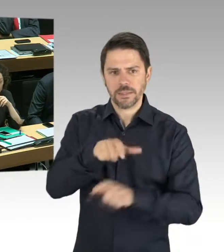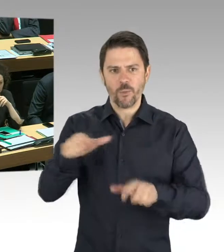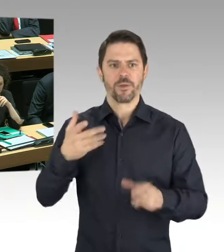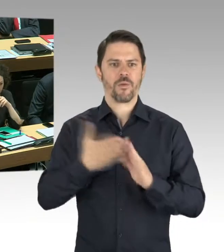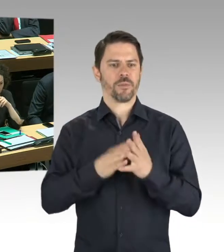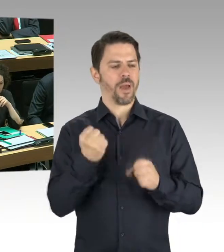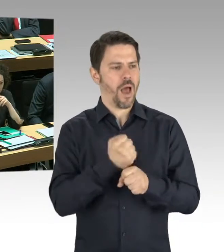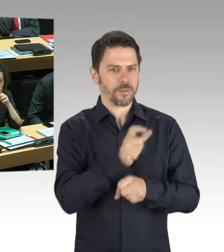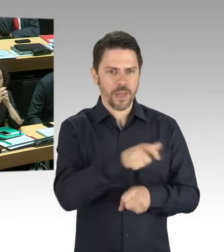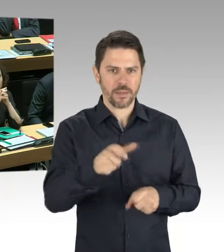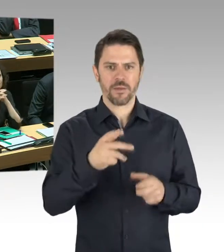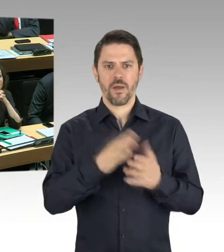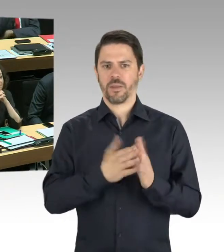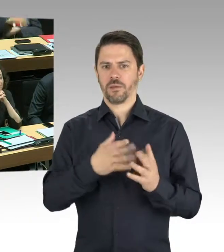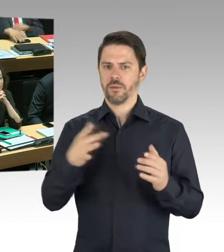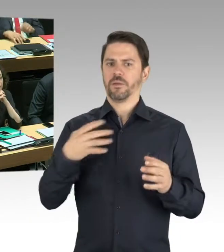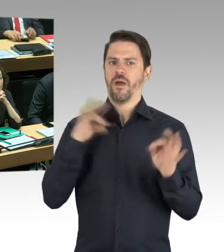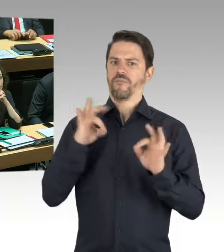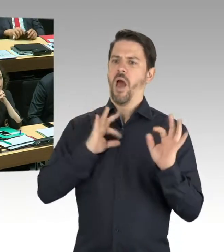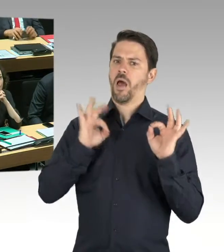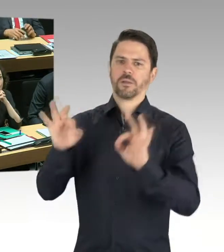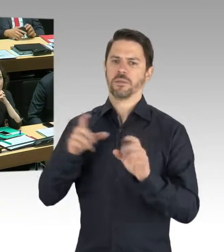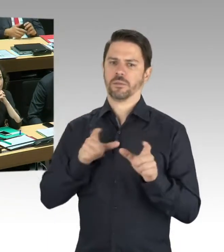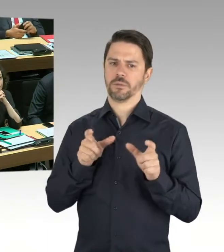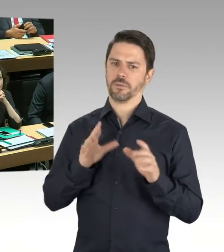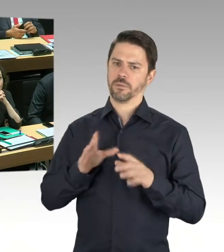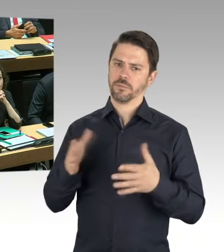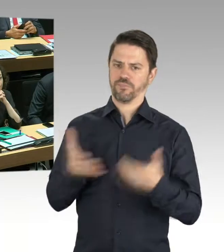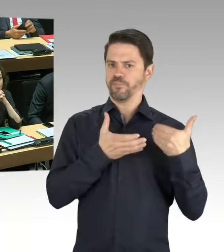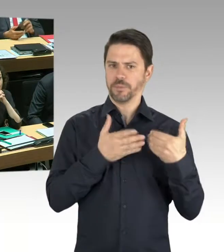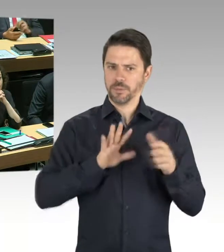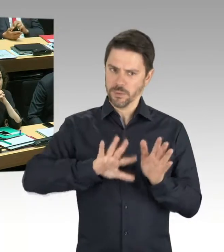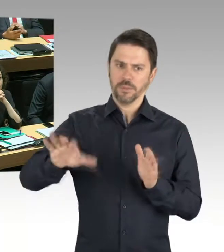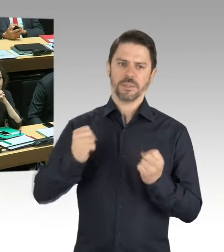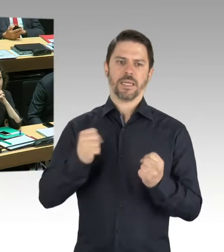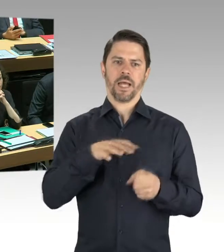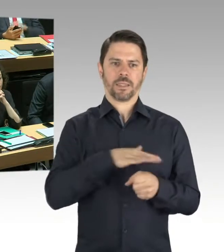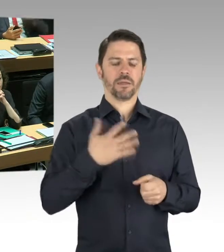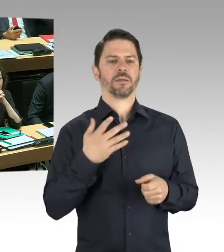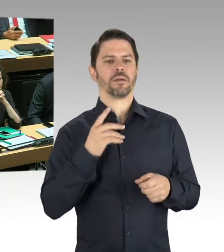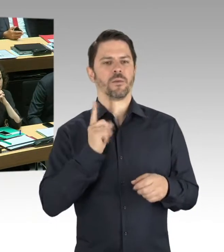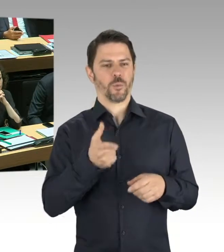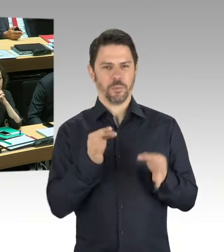eingeleitet worden und an der Stelle kann ich Ihnen nicht viel Neues sagen, weil diese Untersuchung Ende dieser Woche,